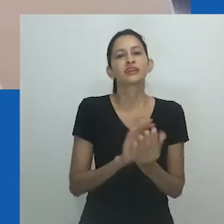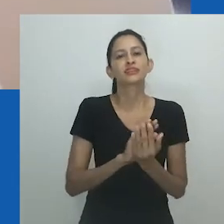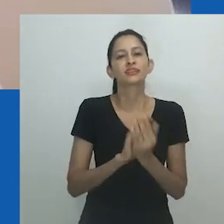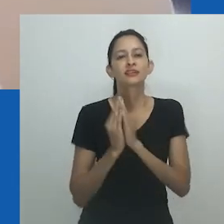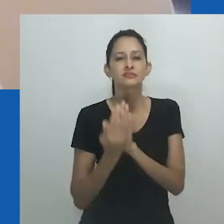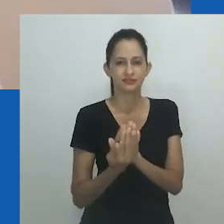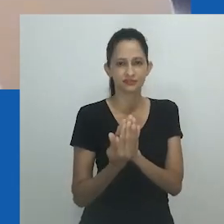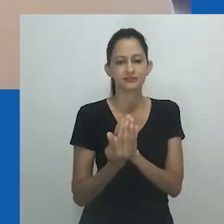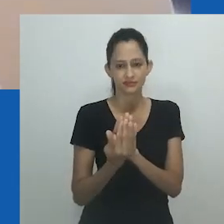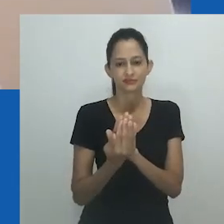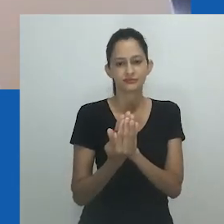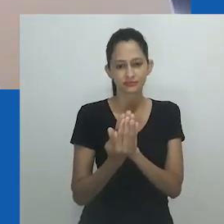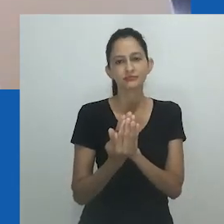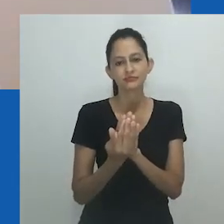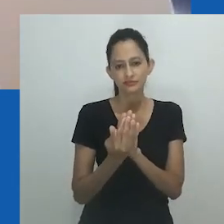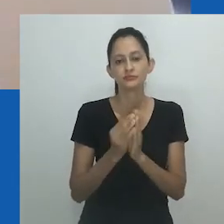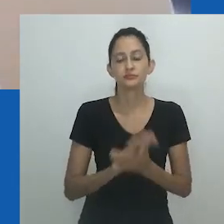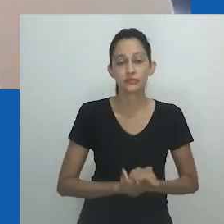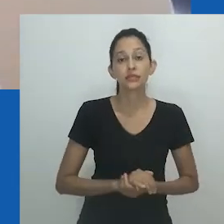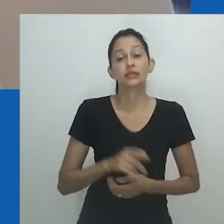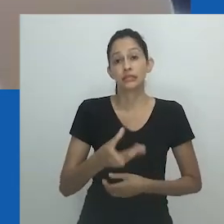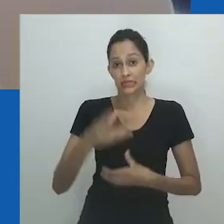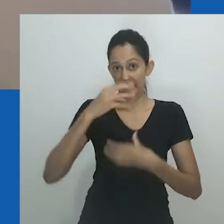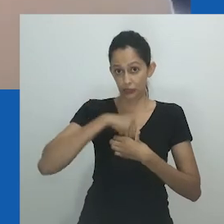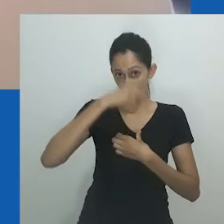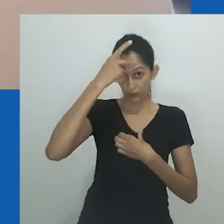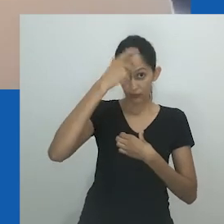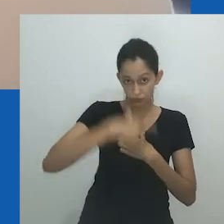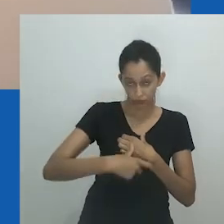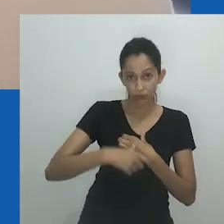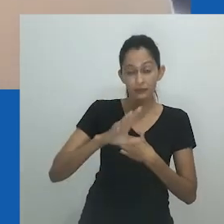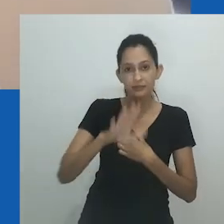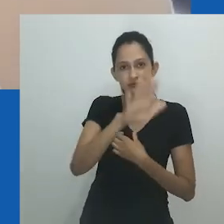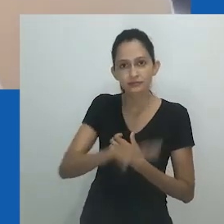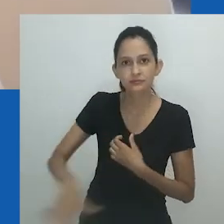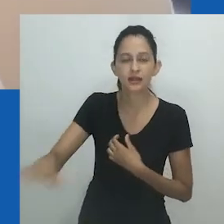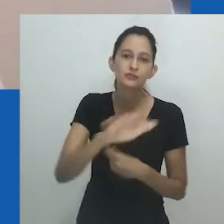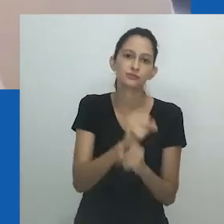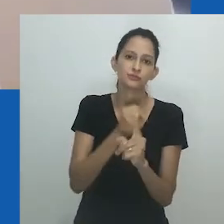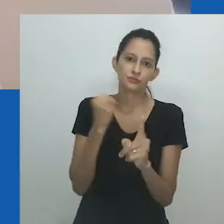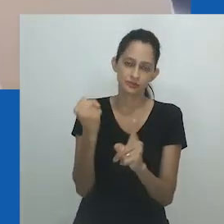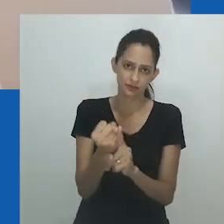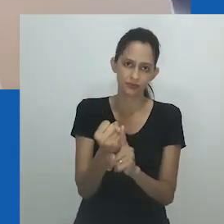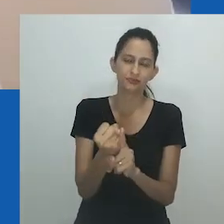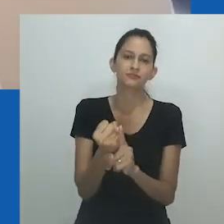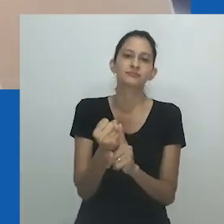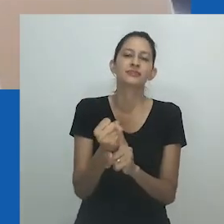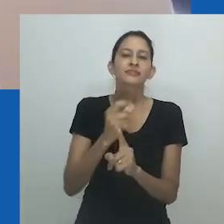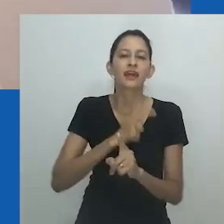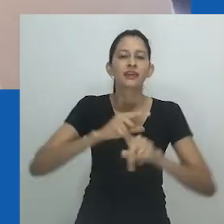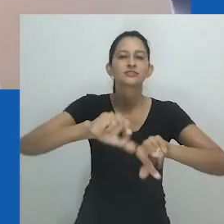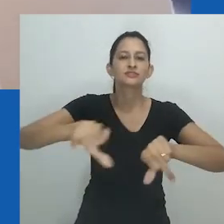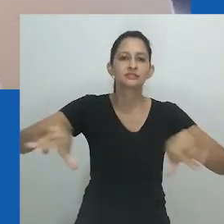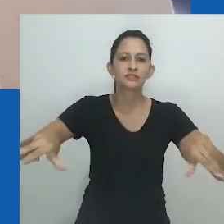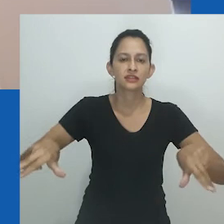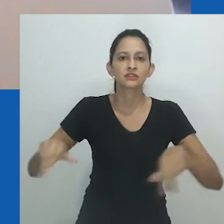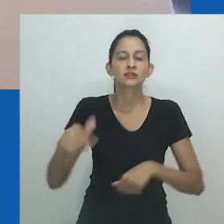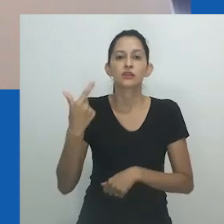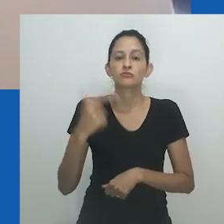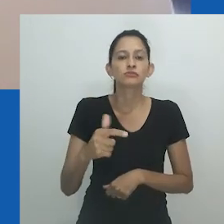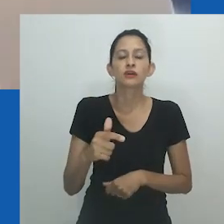não pertencendo ao tempo 'antes de Muholi saber' sobre transgênero, mas como uma forma de saber que vem da mutualidade e da abertura.